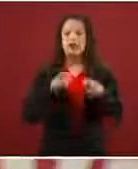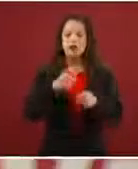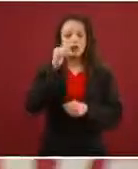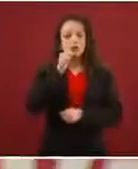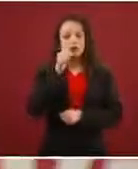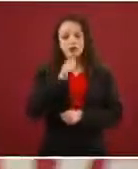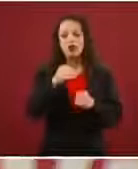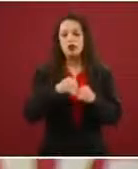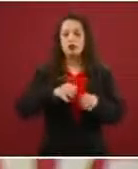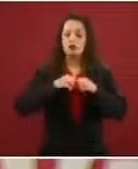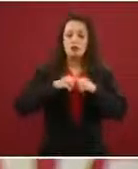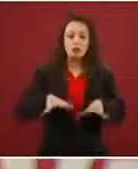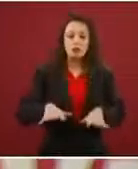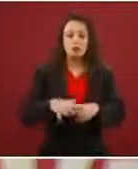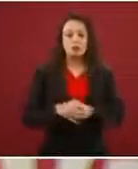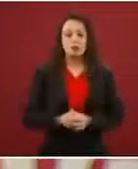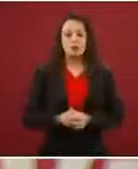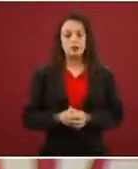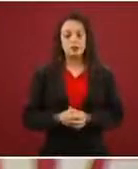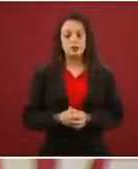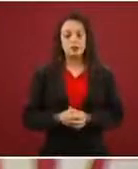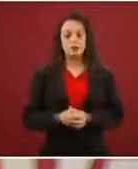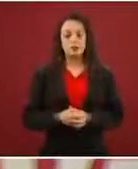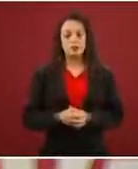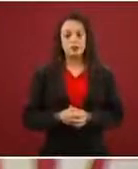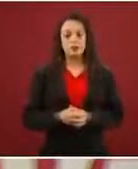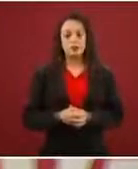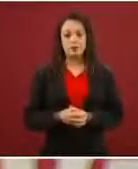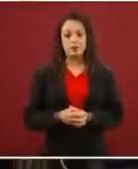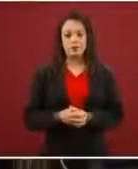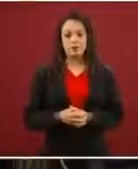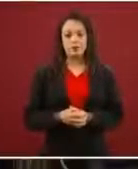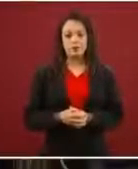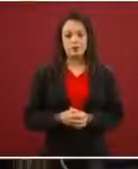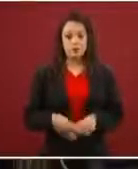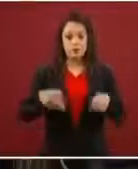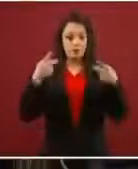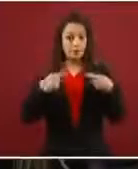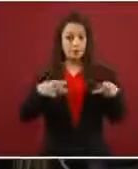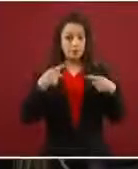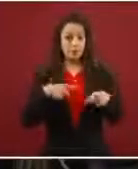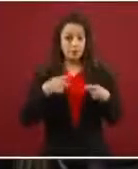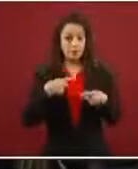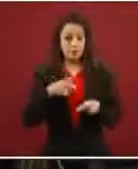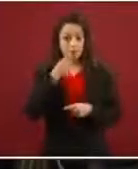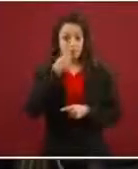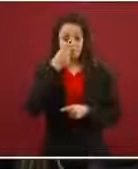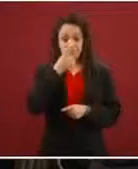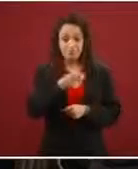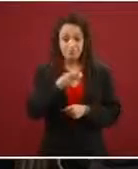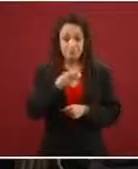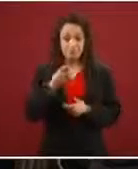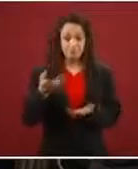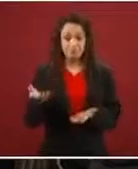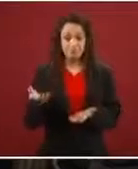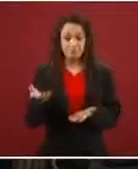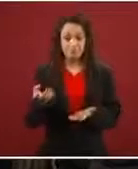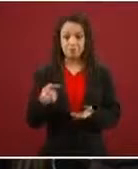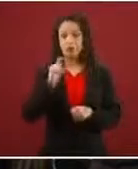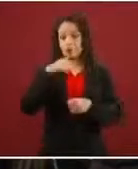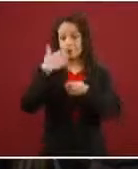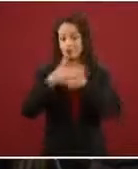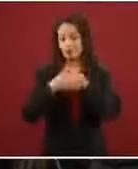La gente que los invita, y que cuando presentemos el informe les voy a dar más datos, les dice